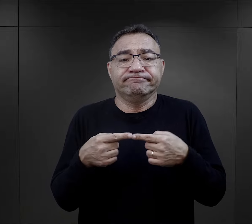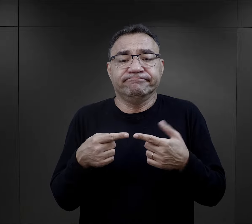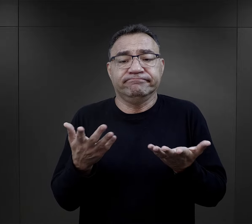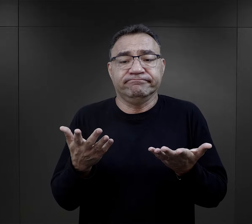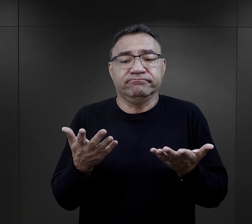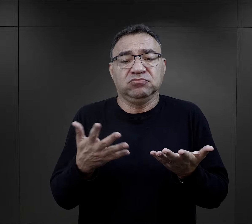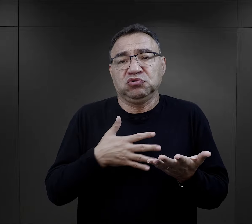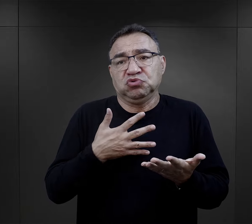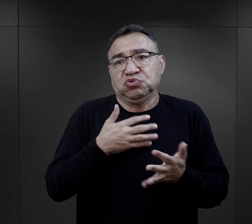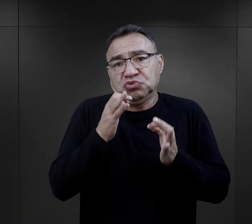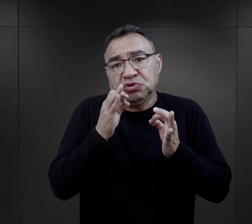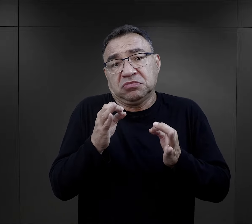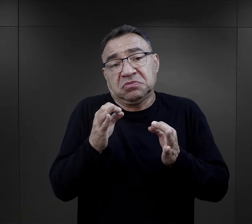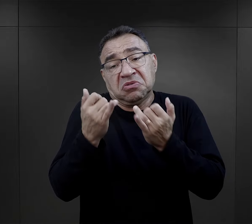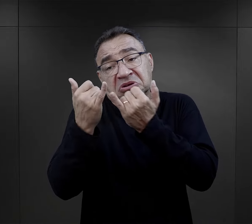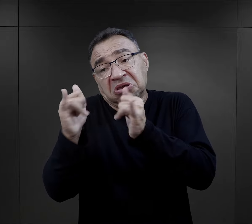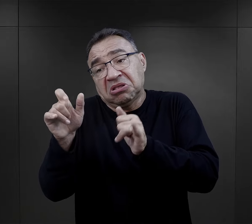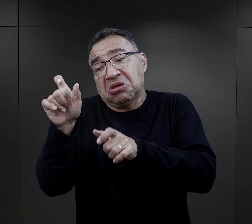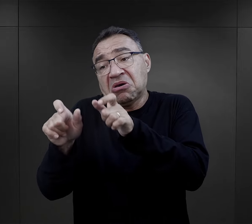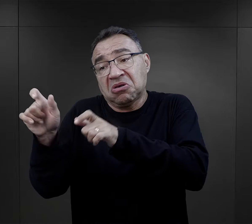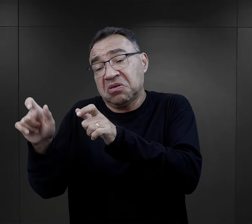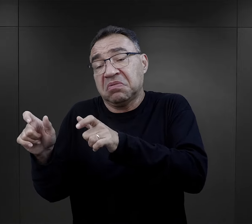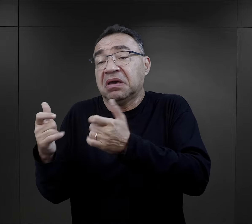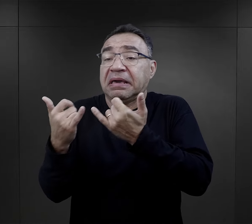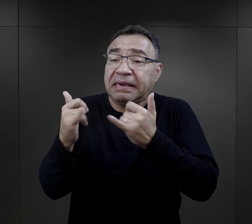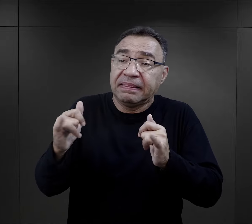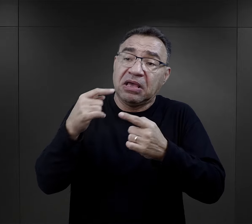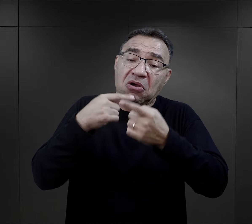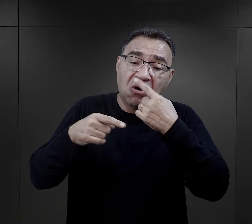dla niego właściwy, może inny więzień odniósłby się do tego inaczej,